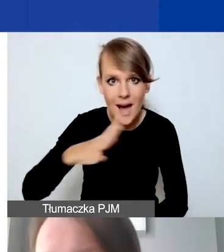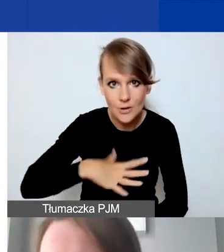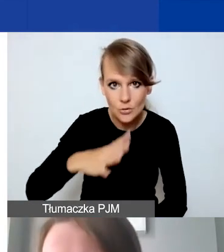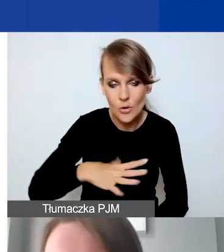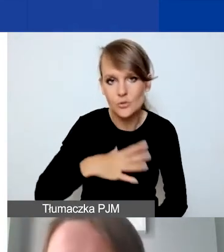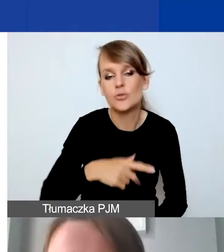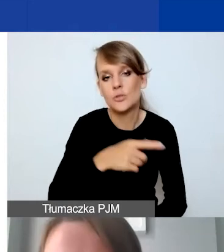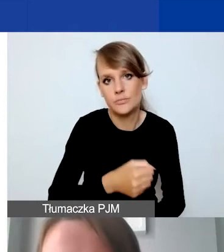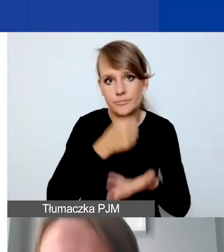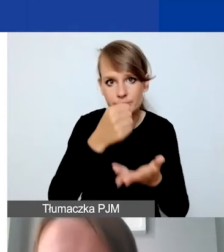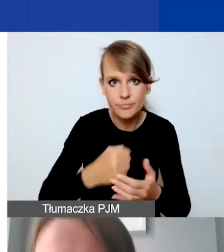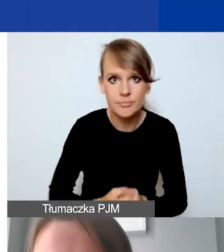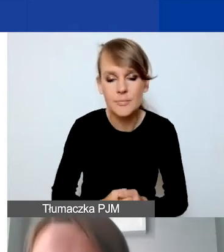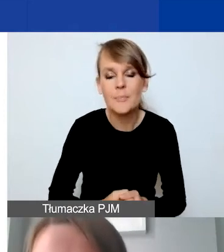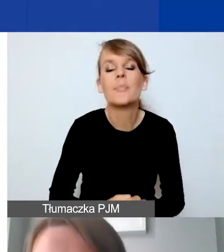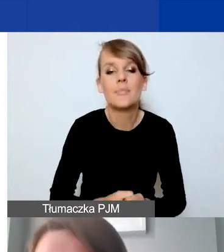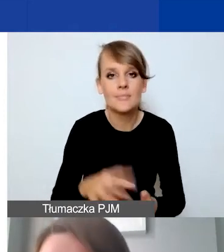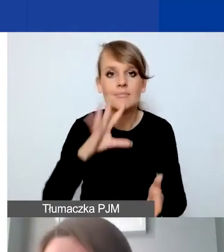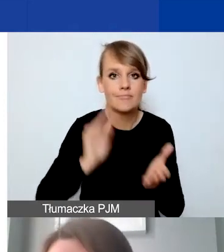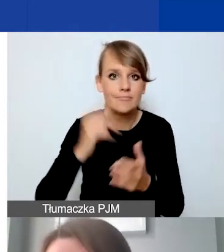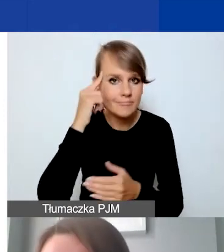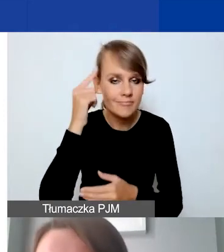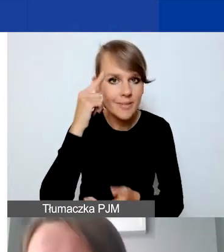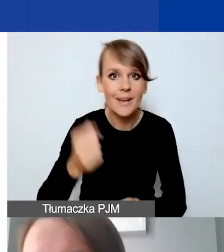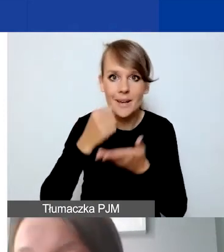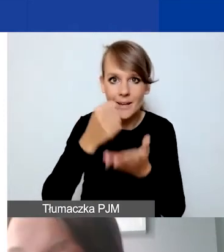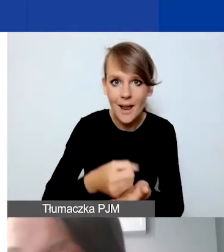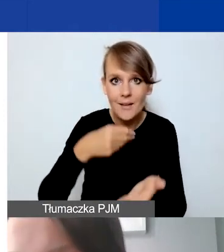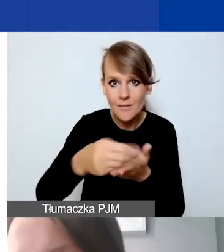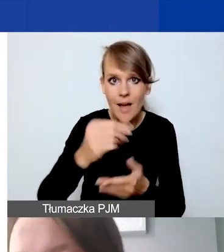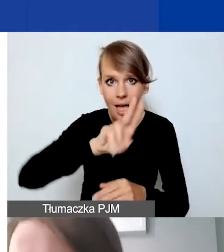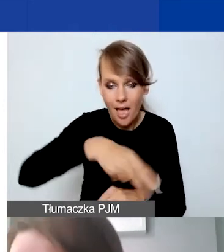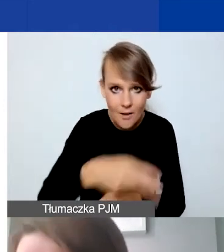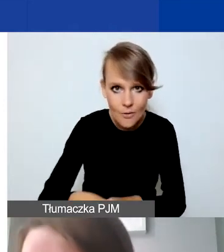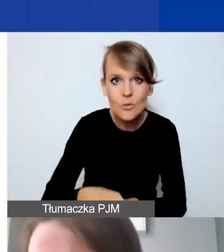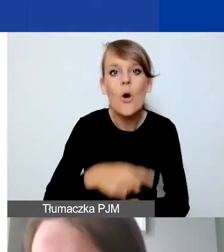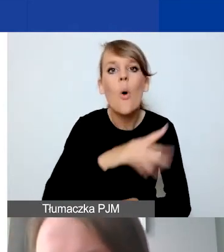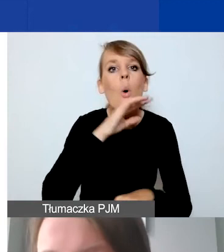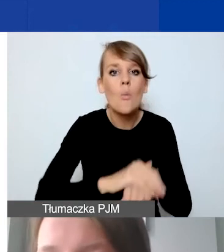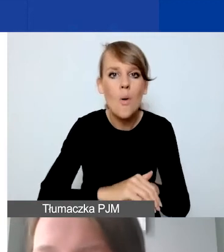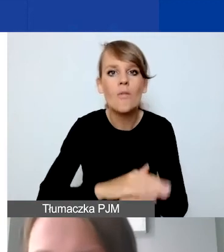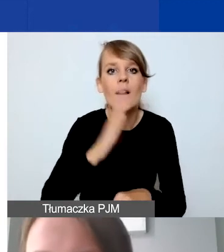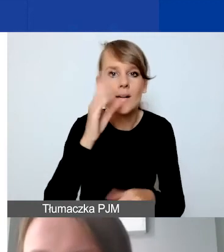Tutaj jeszcze raz podkreślam, że granty wypłacane w euro, umowa będzie w euro, budżet jest w euro.